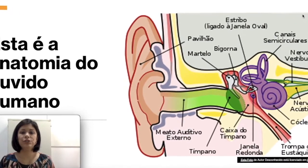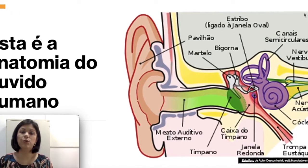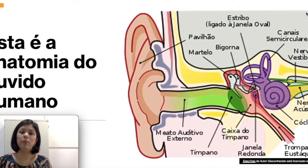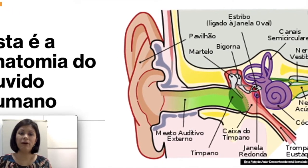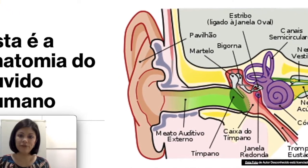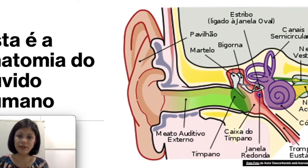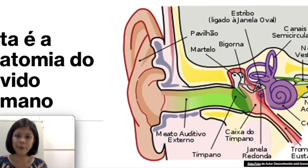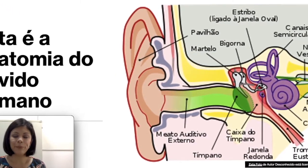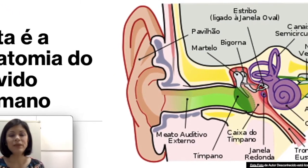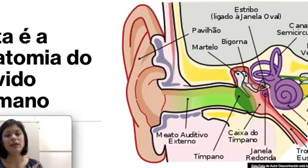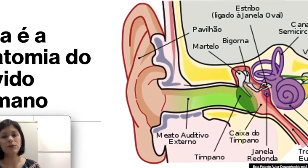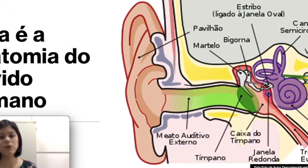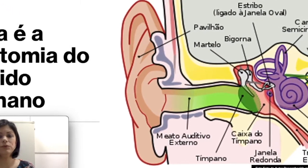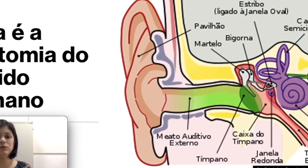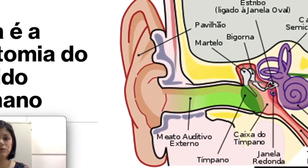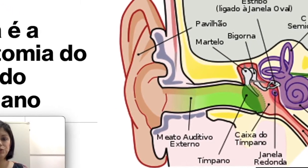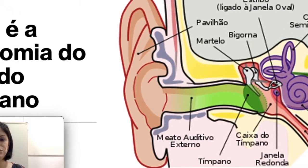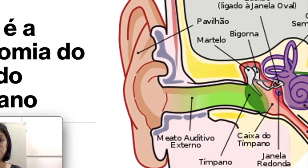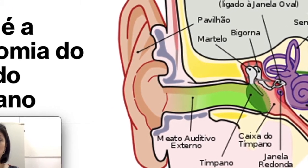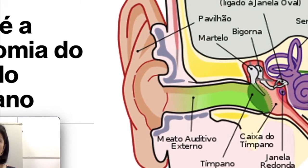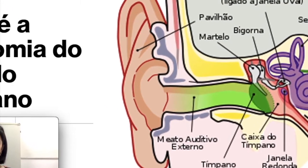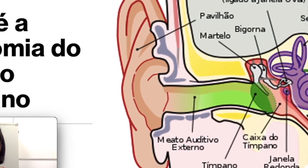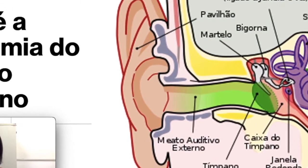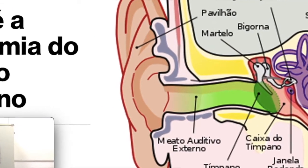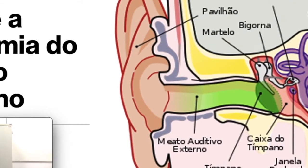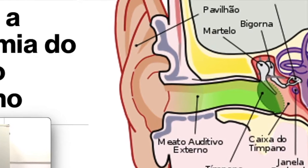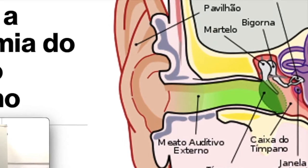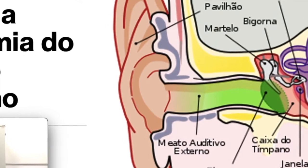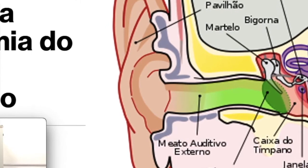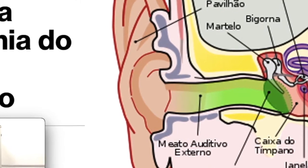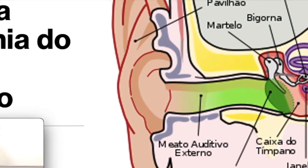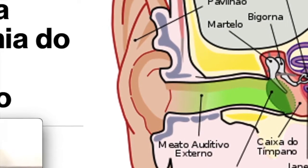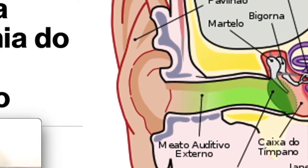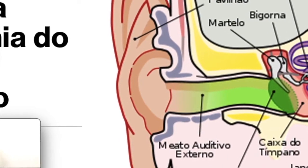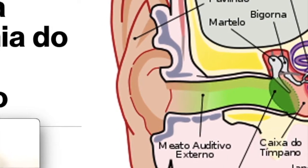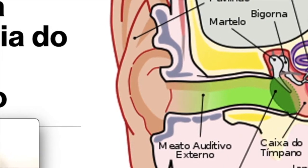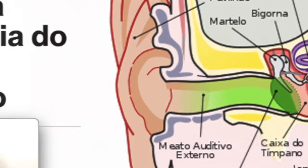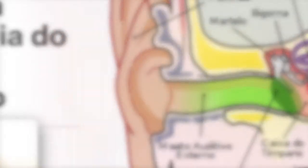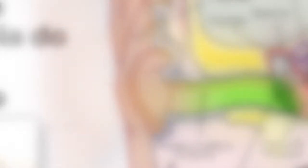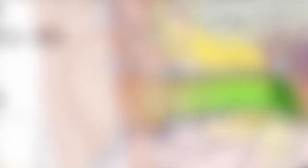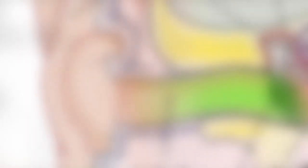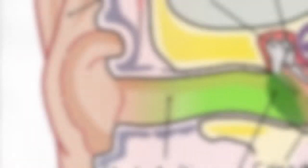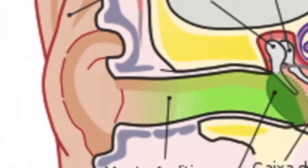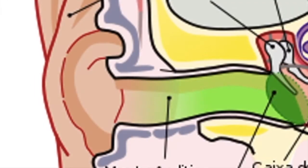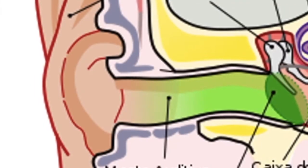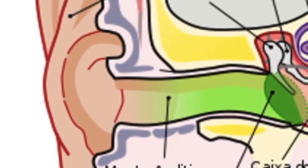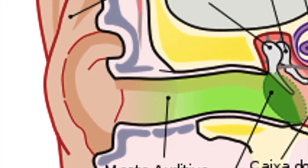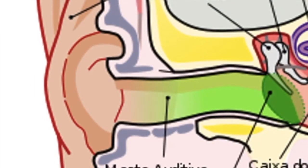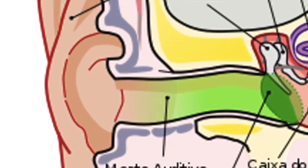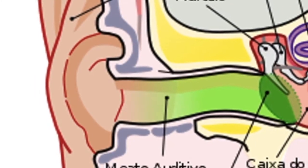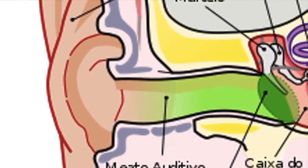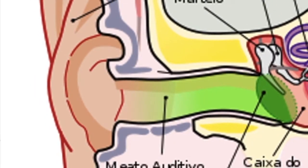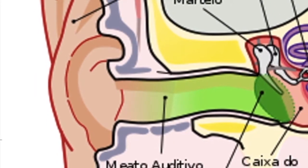o pavilhão e o conduto auditivo ou meato auditivo externo. Na orelha média temos além